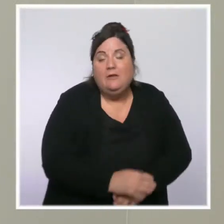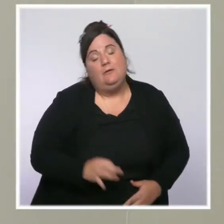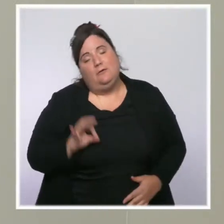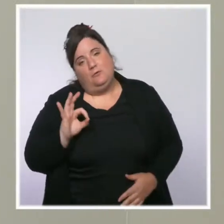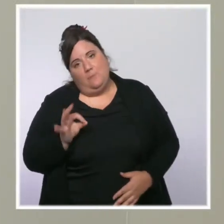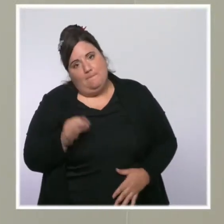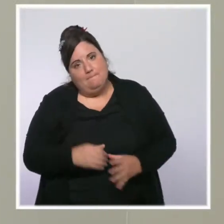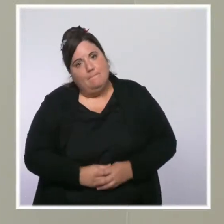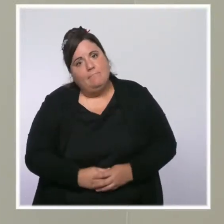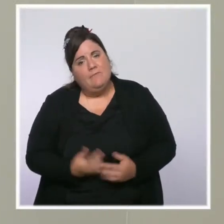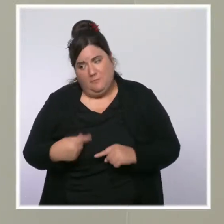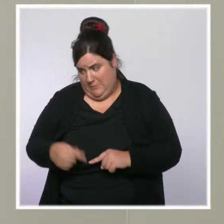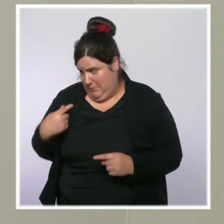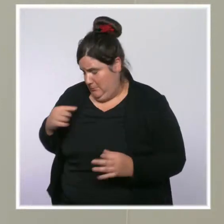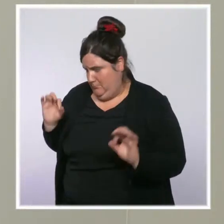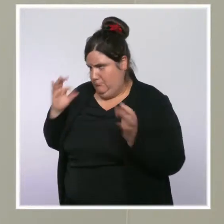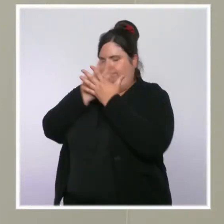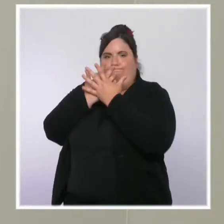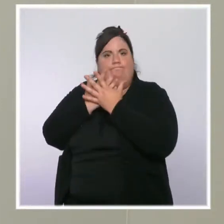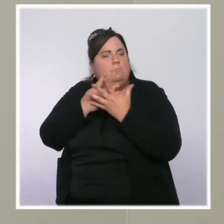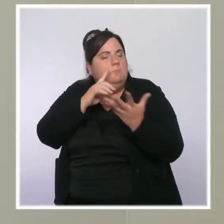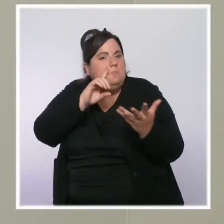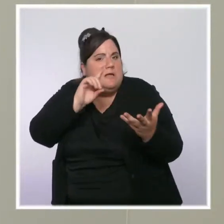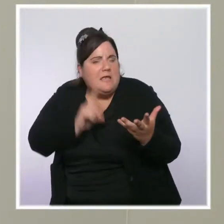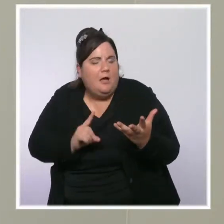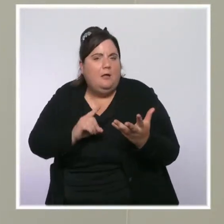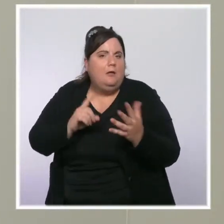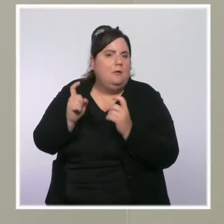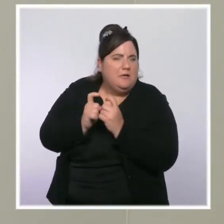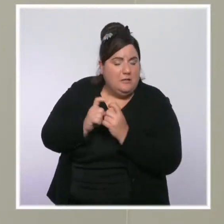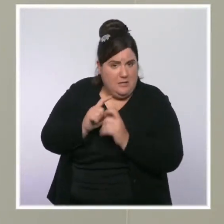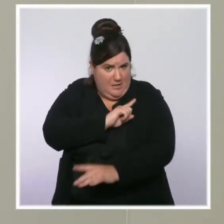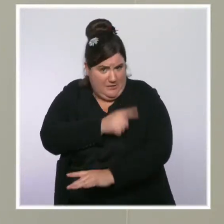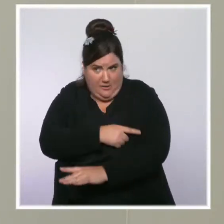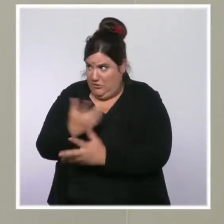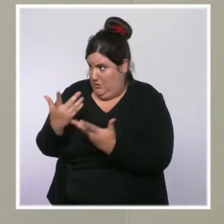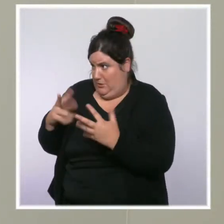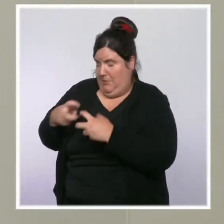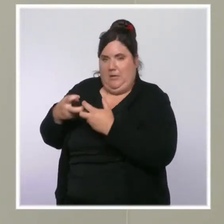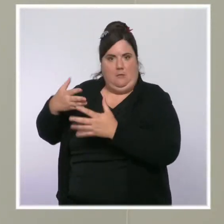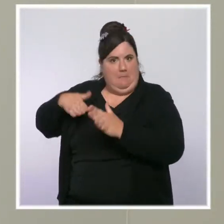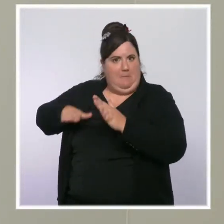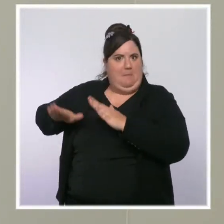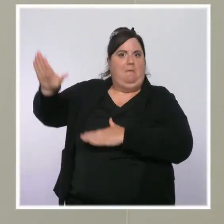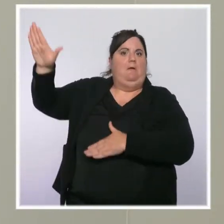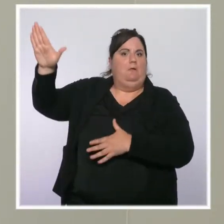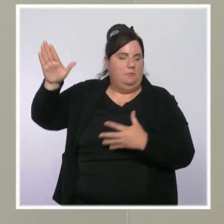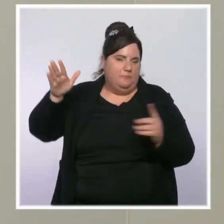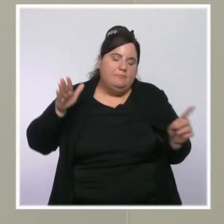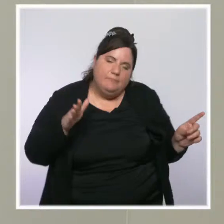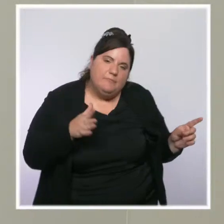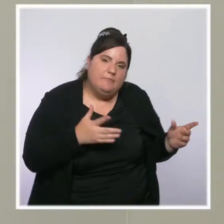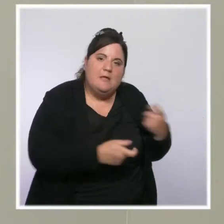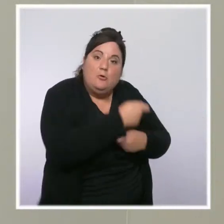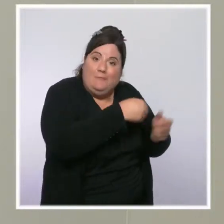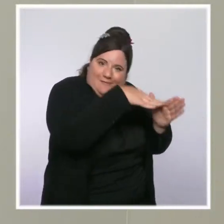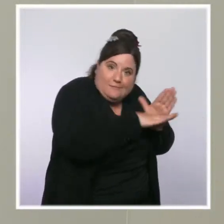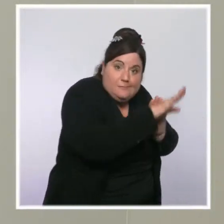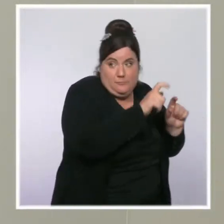très forte, soudaine, des prix de l'énergie cet été, qui est liée à la reprise économique, qui concerne, il faut le dire, l'intégralité du monde,